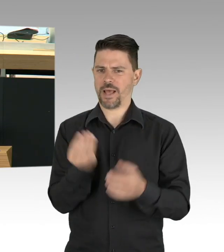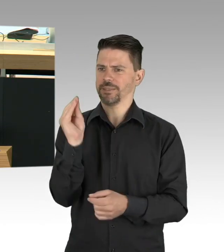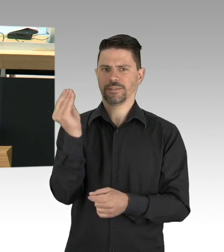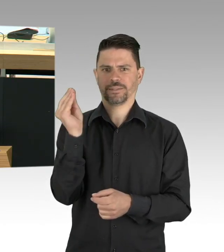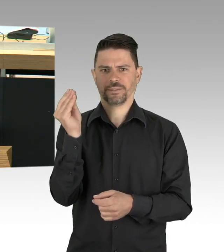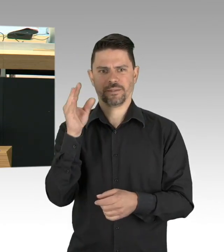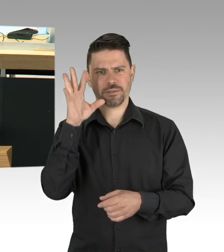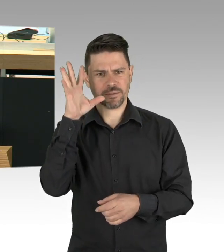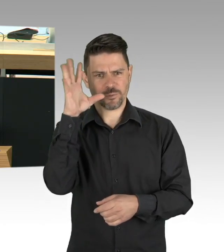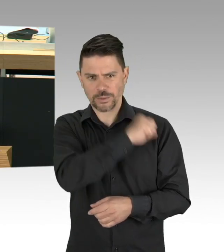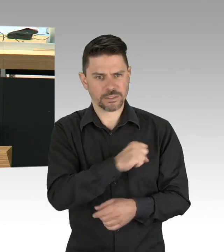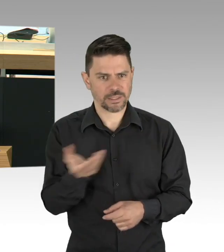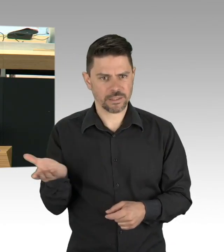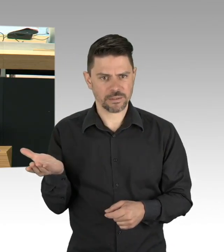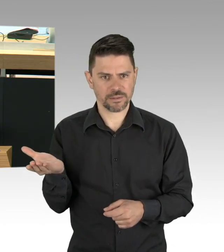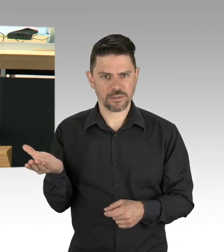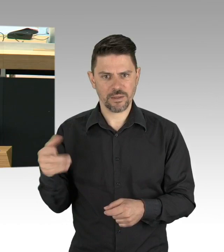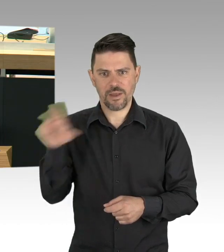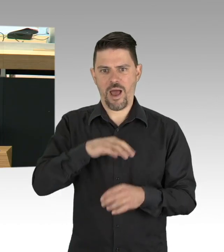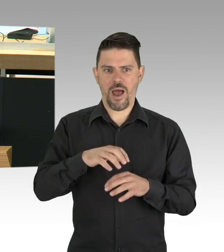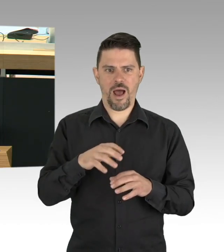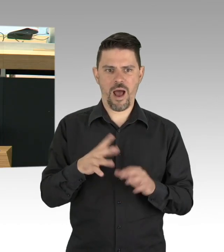den sich der Bundesgesundheitsminister da ausgedacht hat.